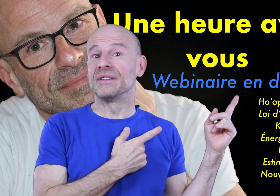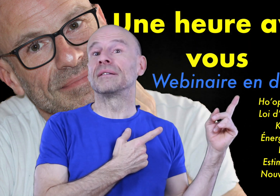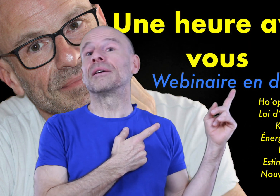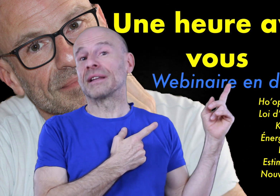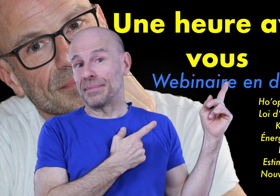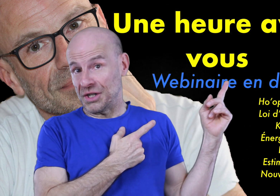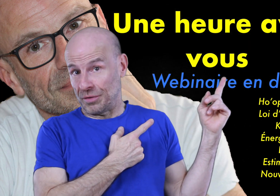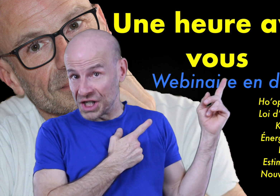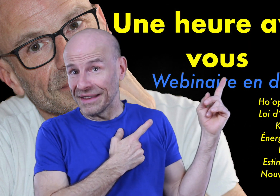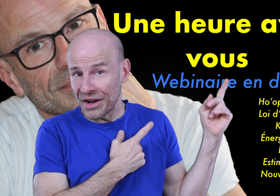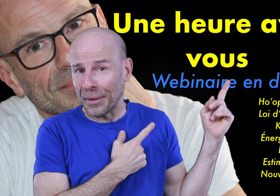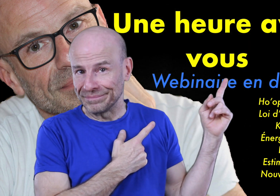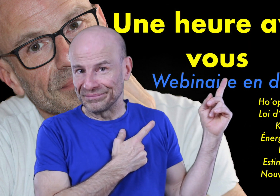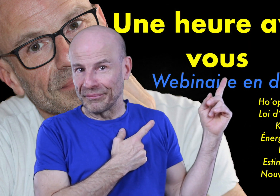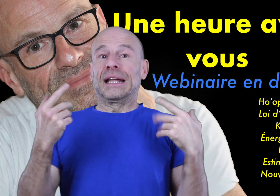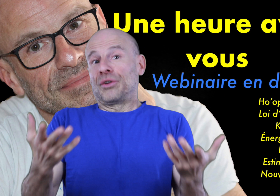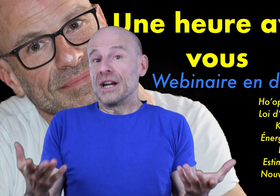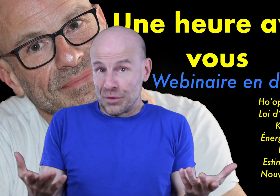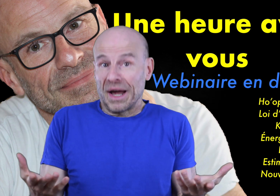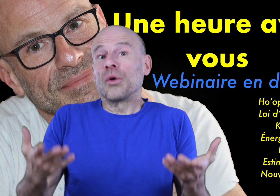de visionner en rattrapage sur ma chaîne d’ailleurs (geste), et dans lequel je parle